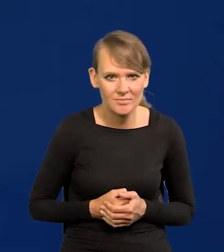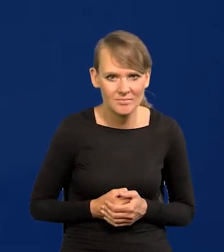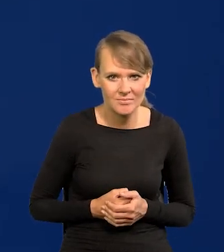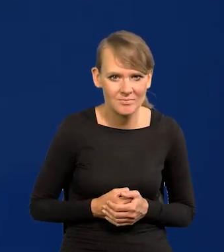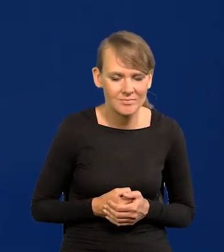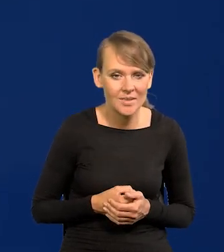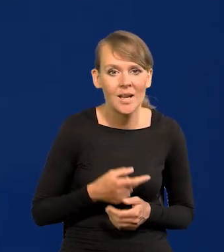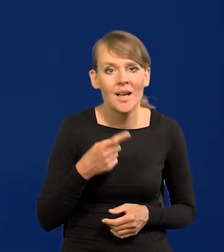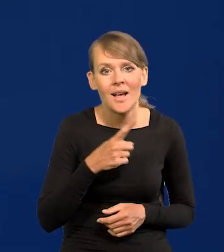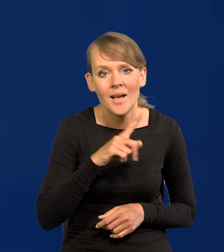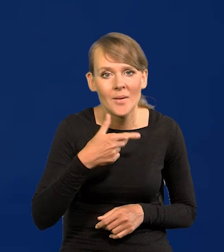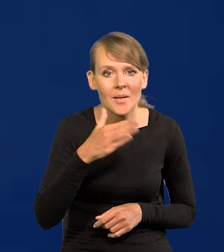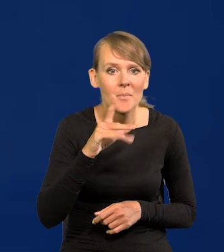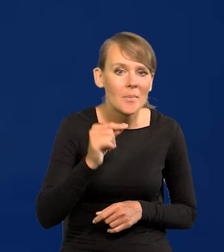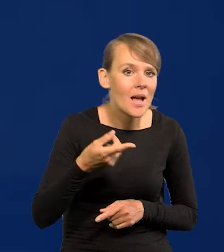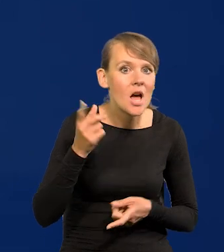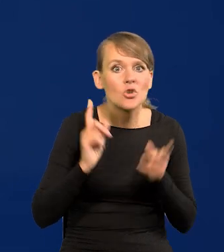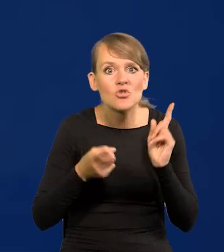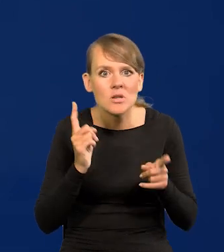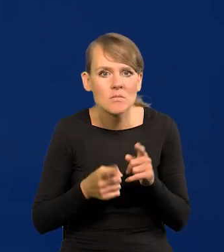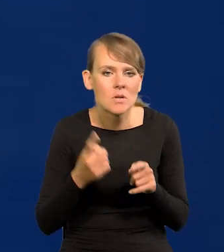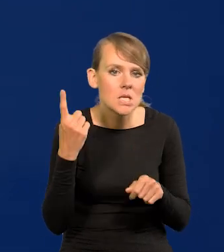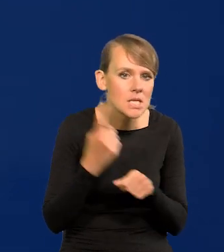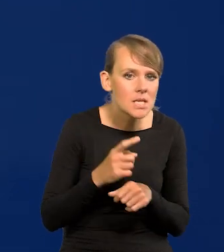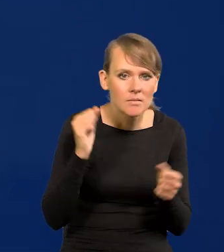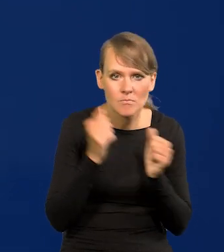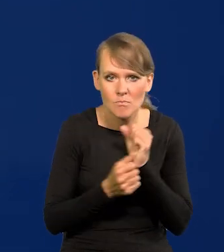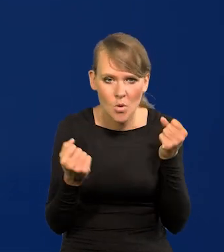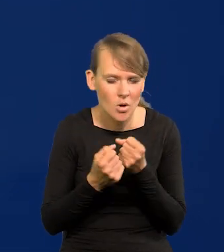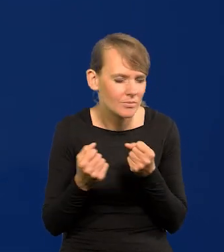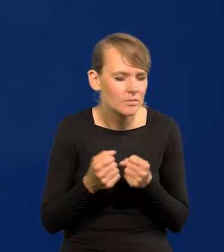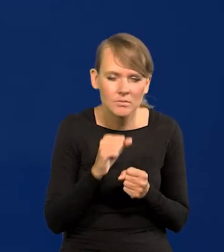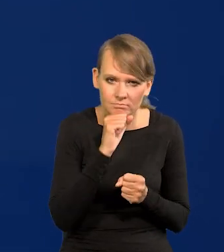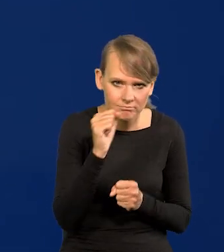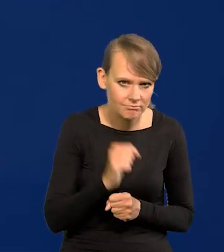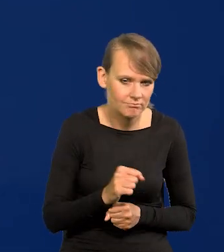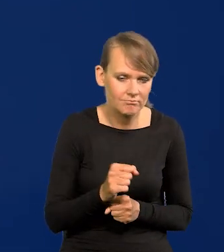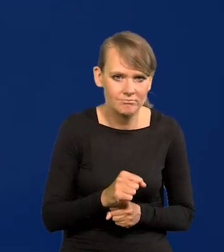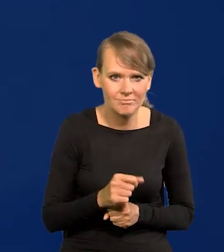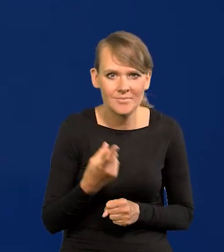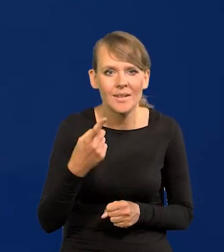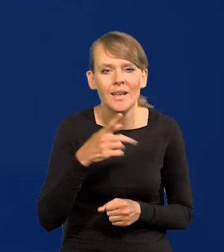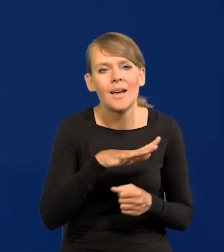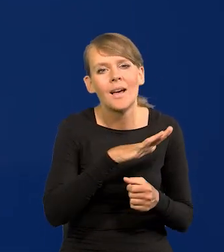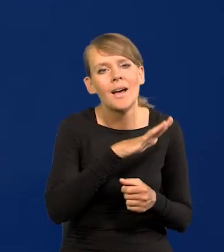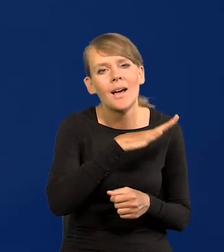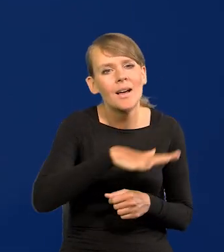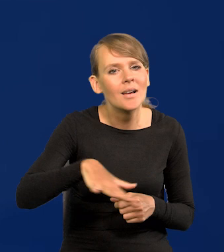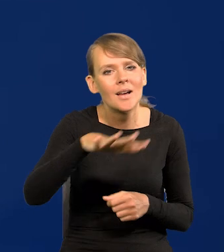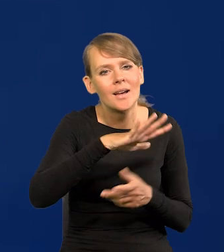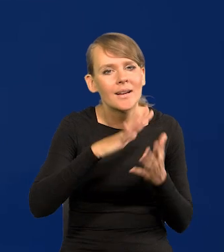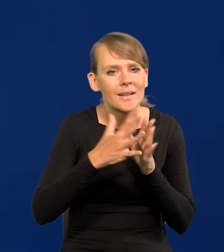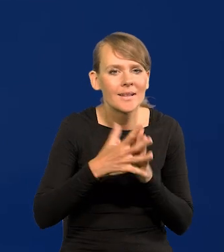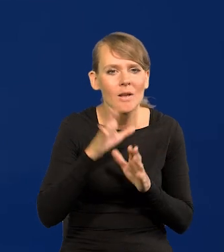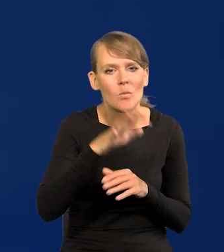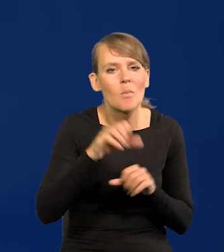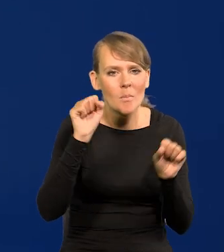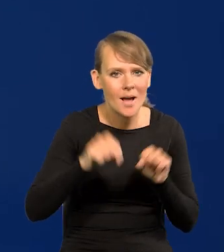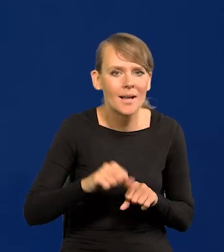Żadnych gwałtownych ruchów NBP nigdy nie wykonuje proszę Państwa. Nie wiem czy Państwo zauważyli, my mamy opinie na rynku banków centralnych, że tak powiem,